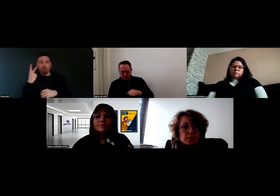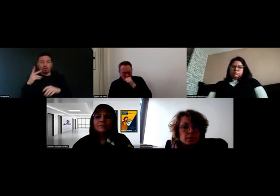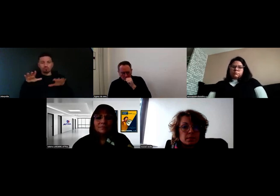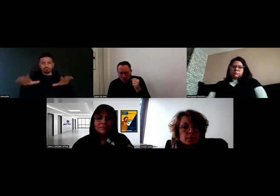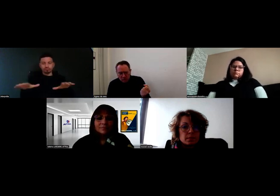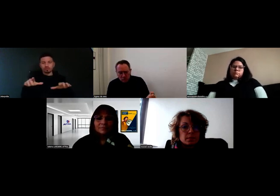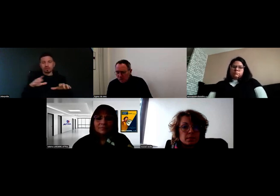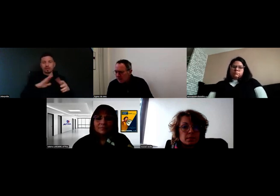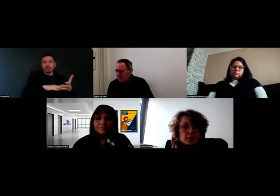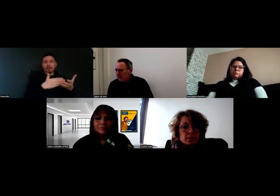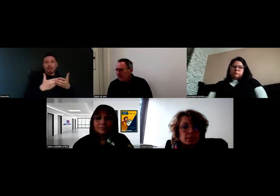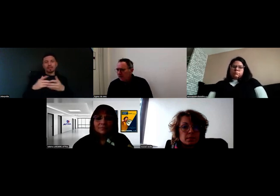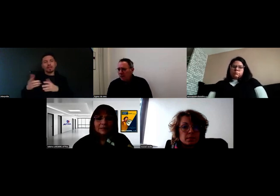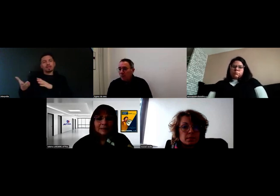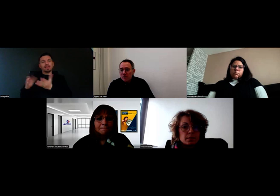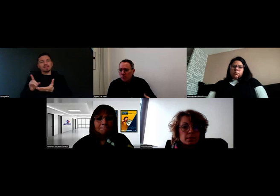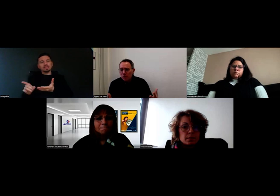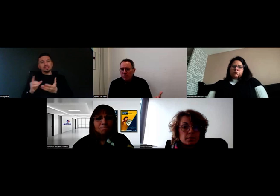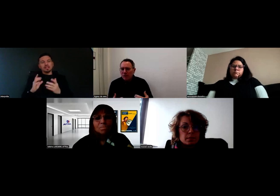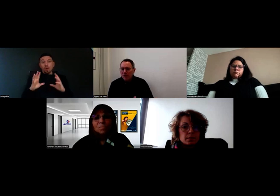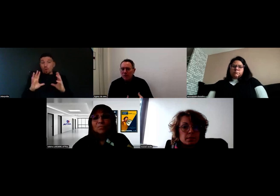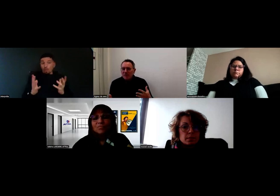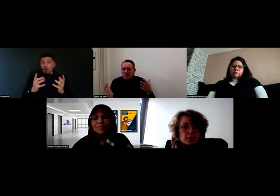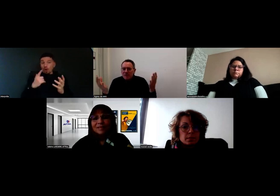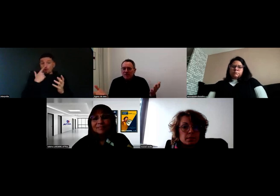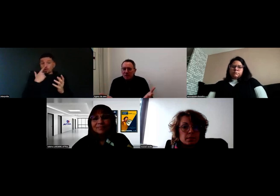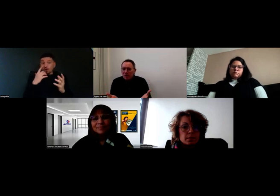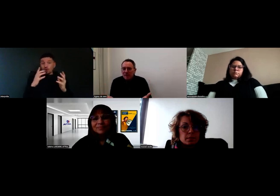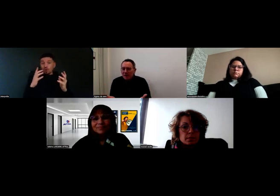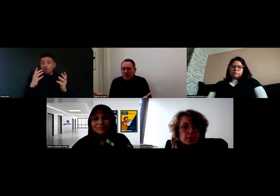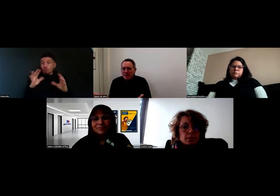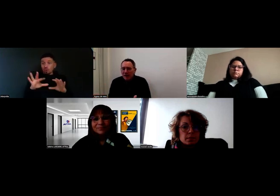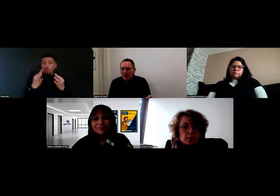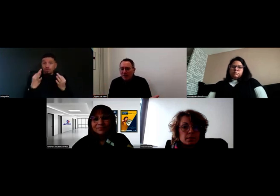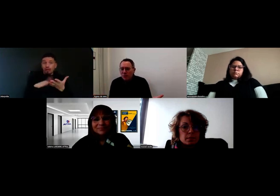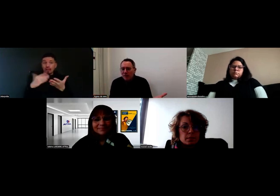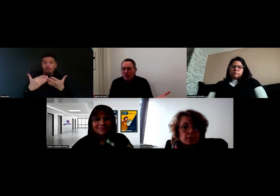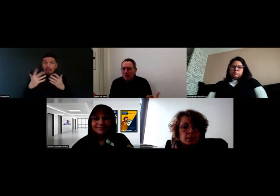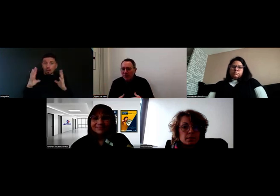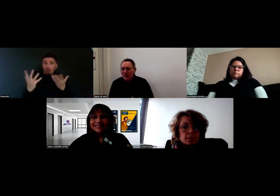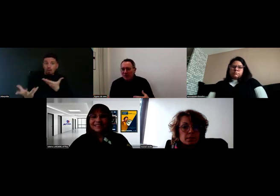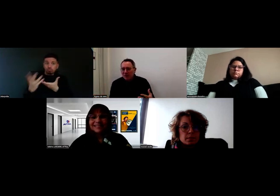Comment est-ce qu'on les sollicite ? Où est-ce qu'on les trouve ? Comment ça se passe ? Comment les interprètes arrivent-ils dans la boucle ?